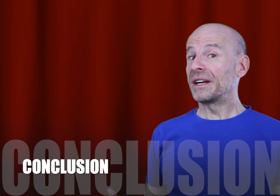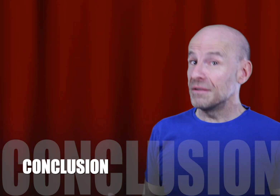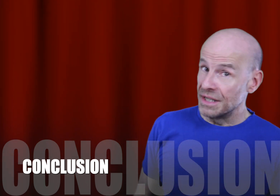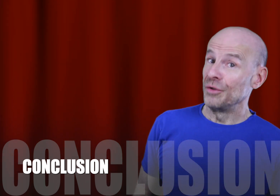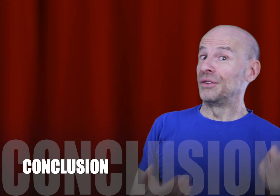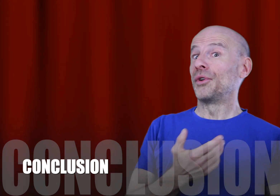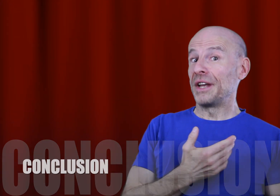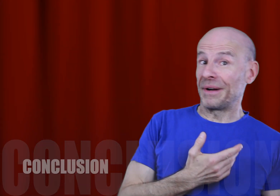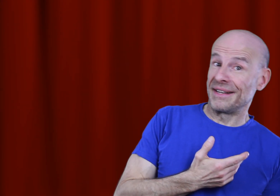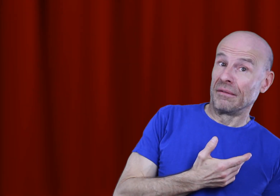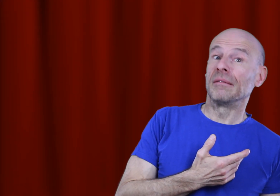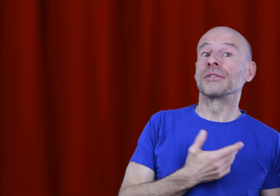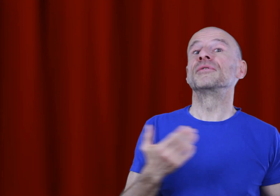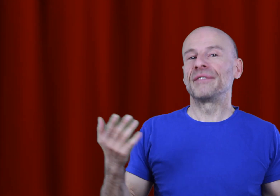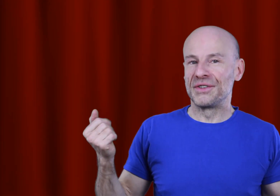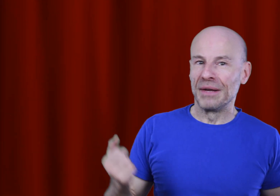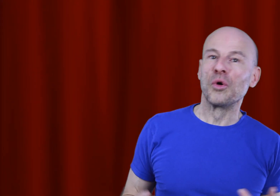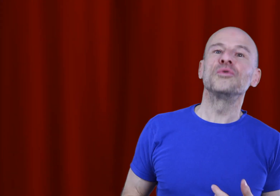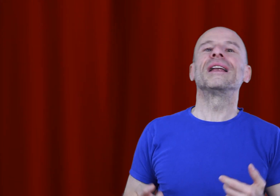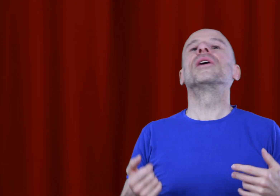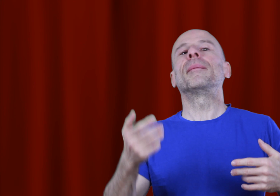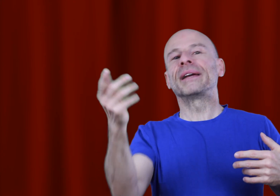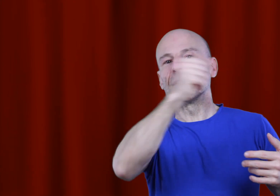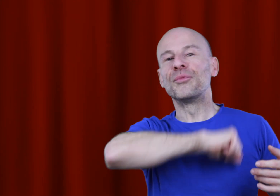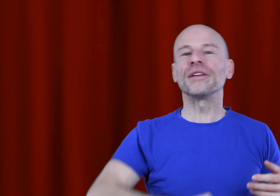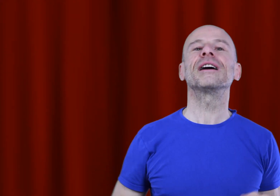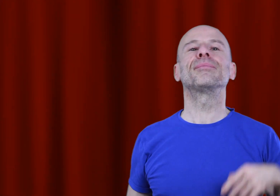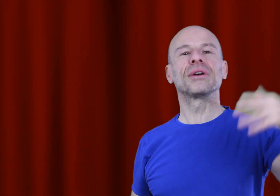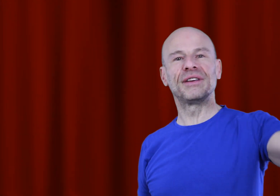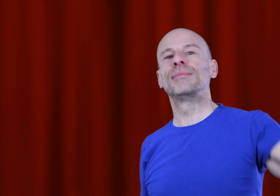J’ai remarqué aussi que mes tutoriels précédents tels que la prière de Morrnah, purifier les